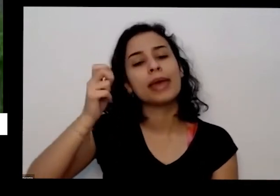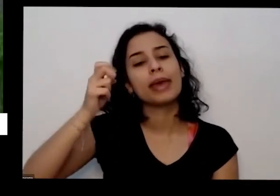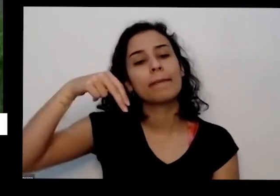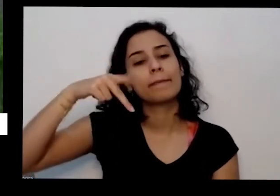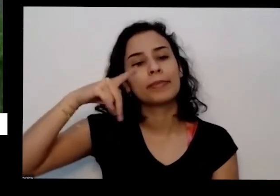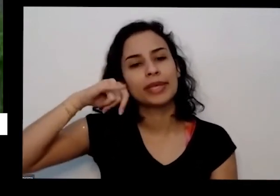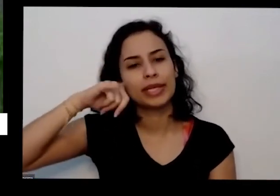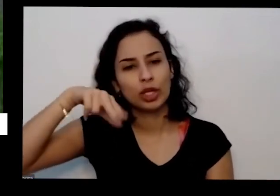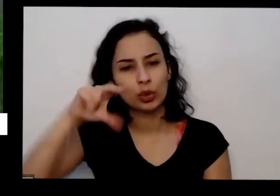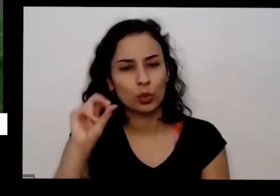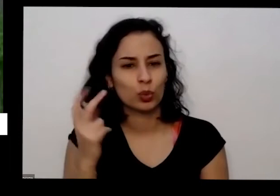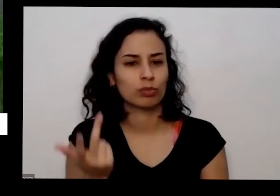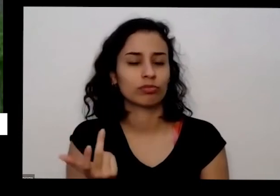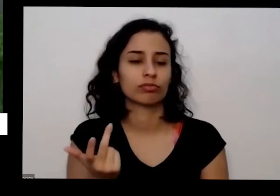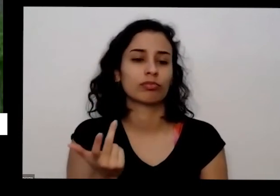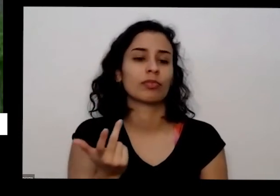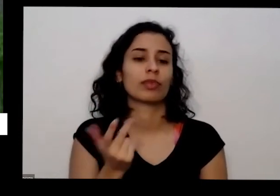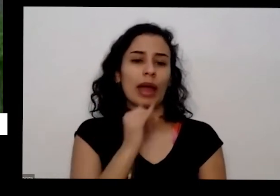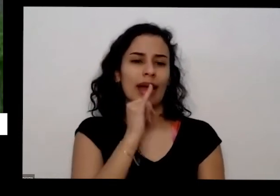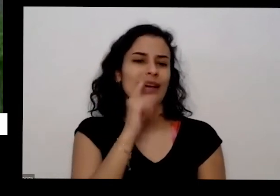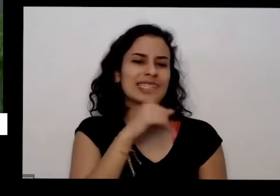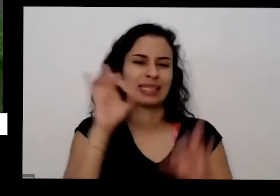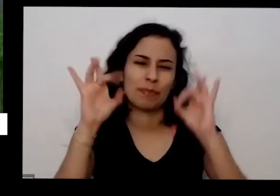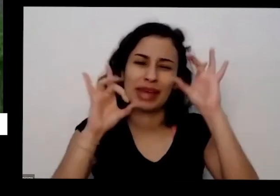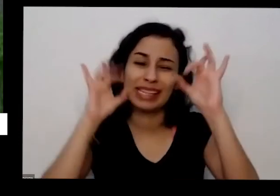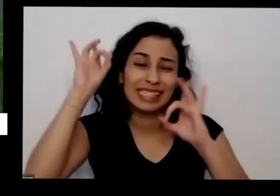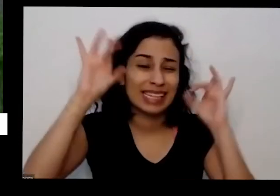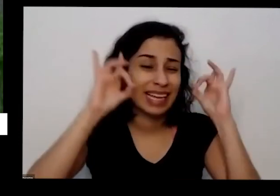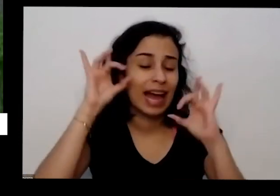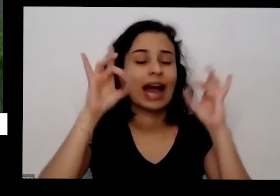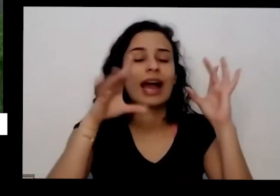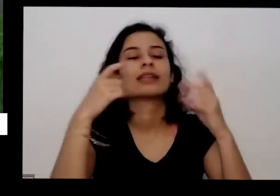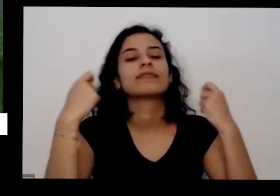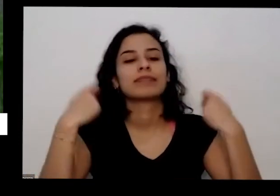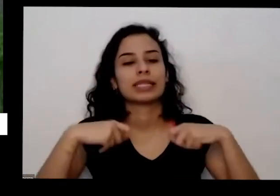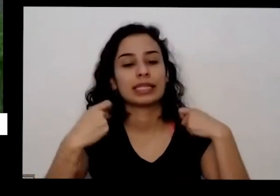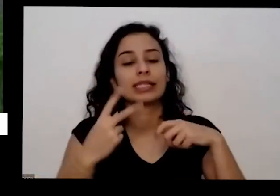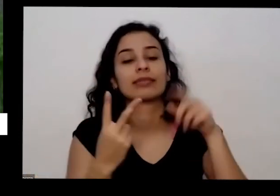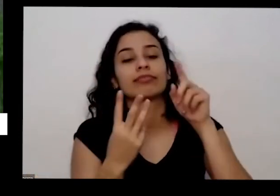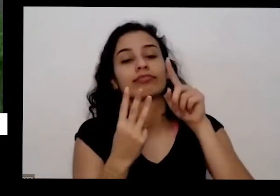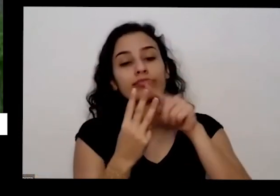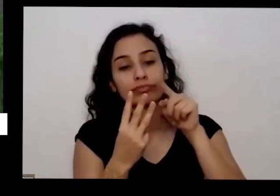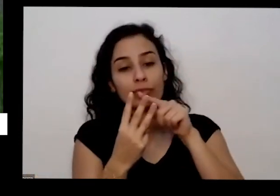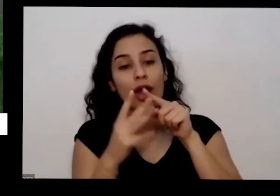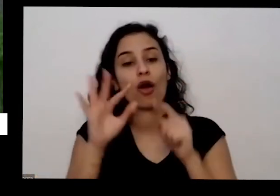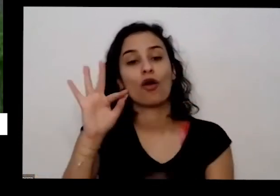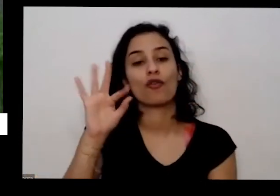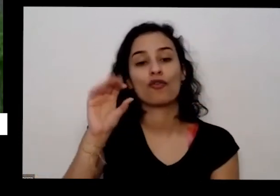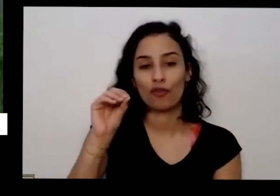todas precisam mais essas especialmente precisam de próximo então correndo nitrogênio agora eu